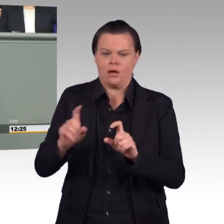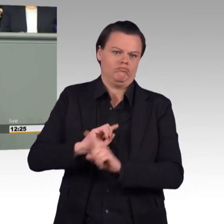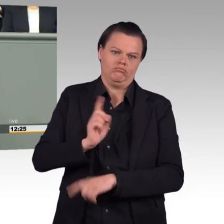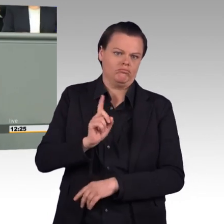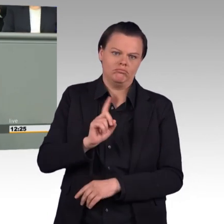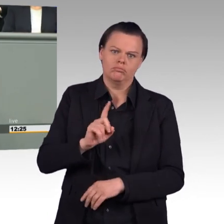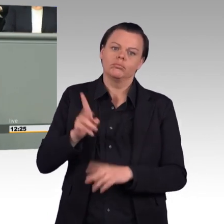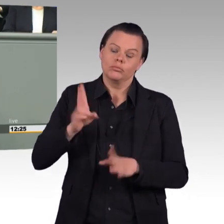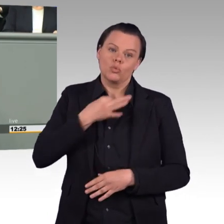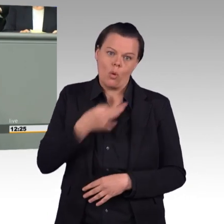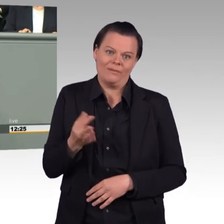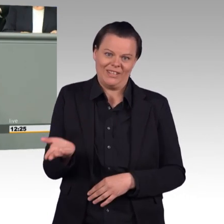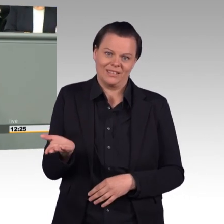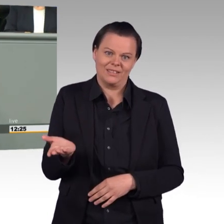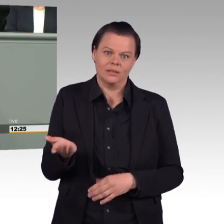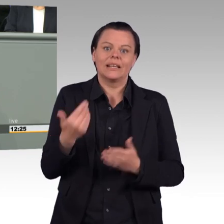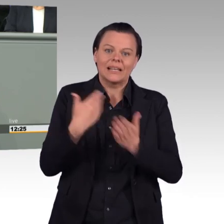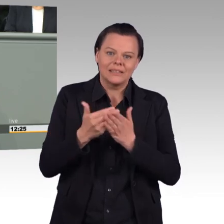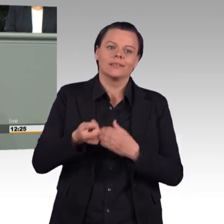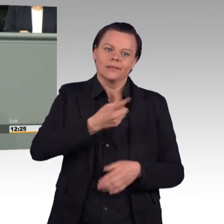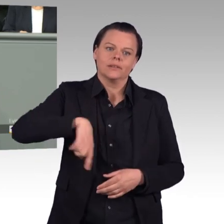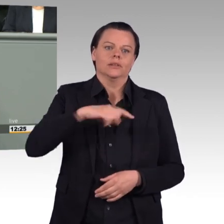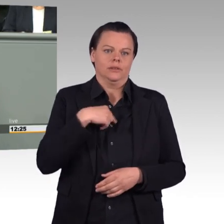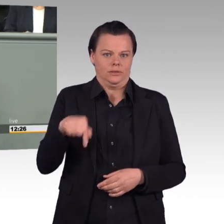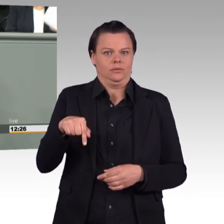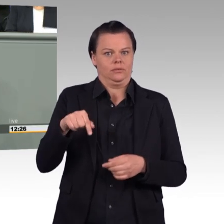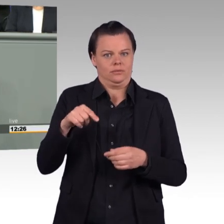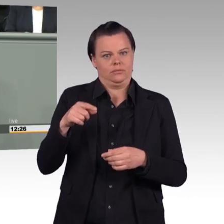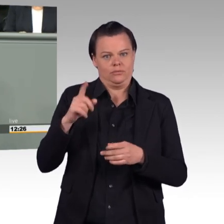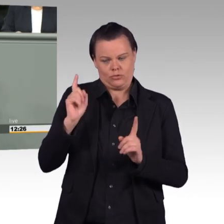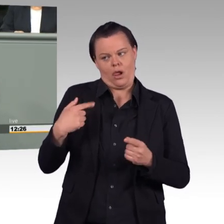(Beifall) Und, Frau Ministerin, Sie haben hier zu Recht gesagt,